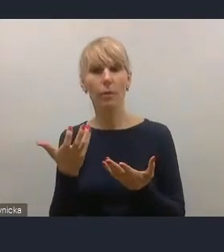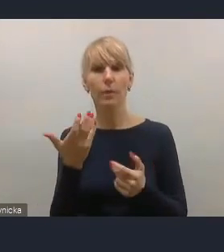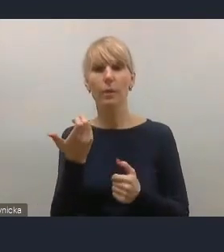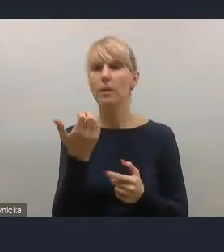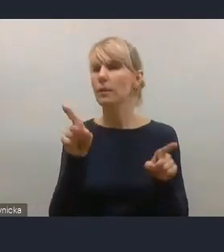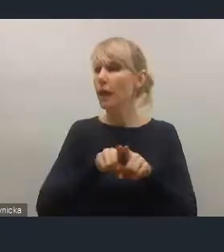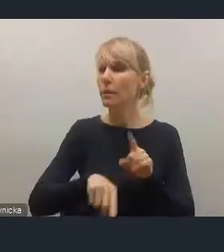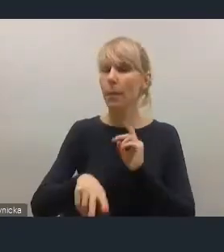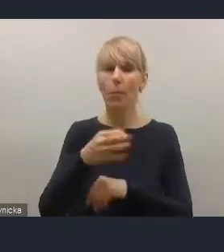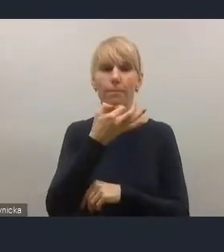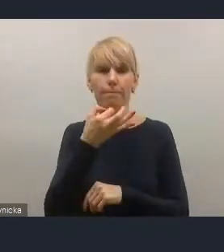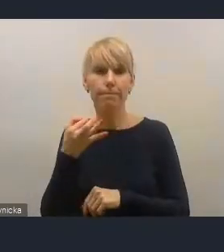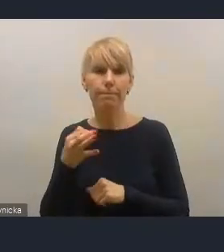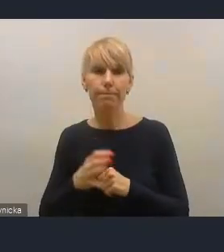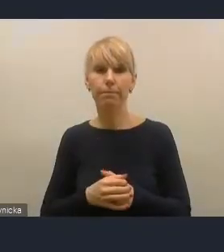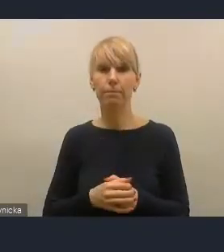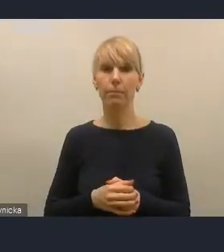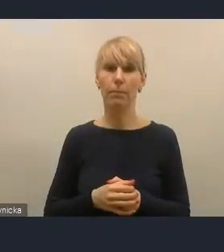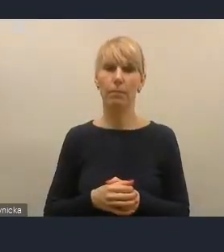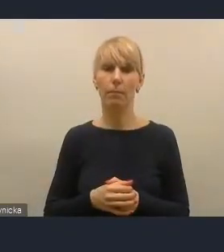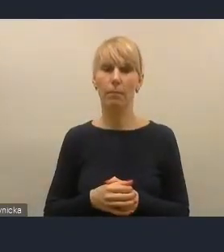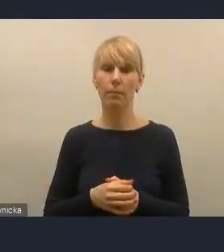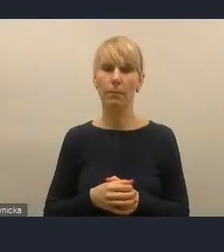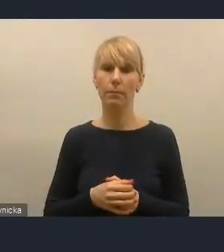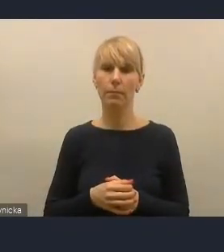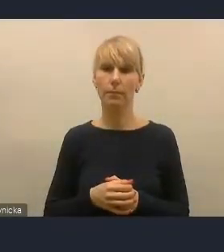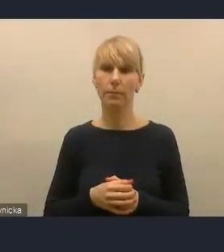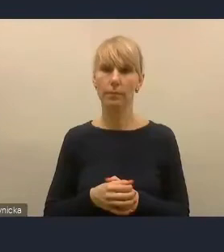I tak, w zgłoszeniach, które otrzymaliśmy wcześniej